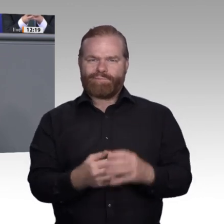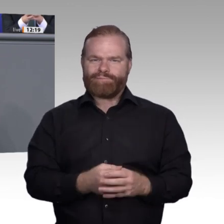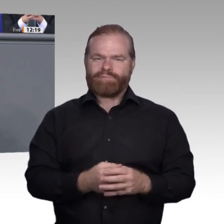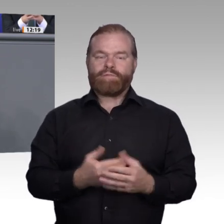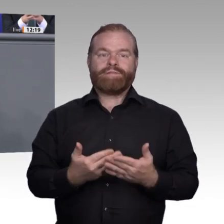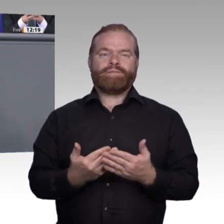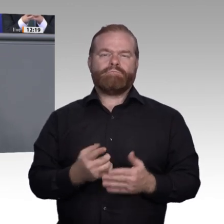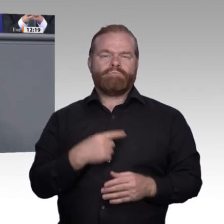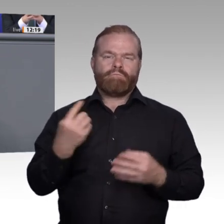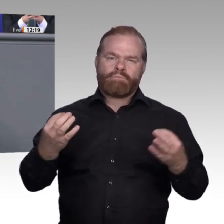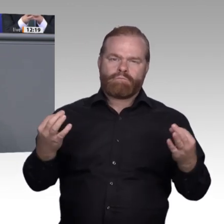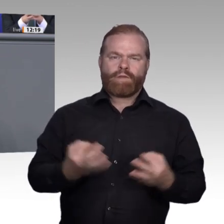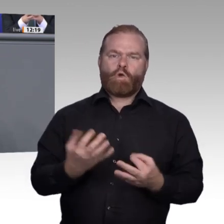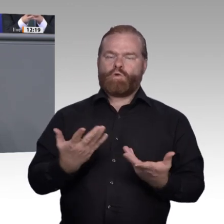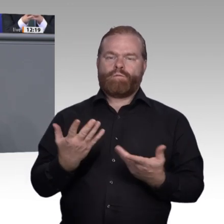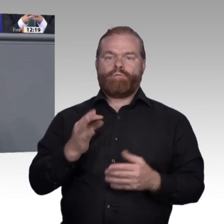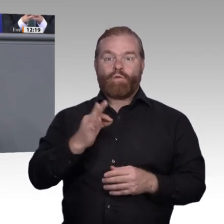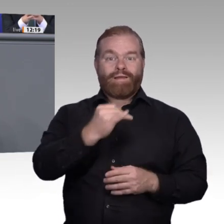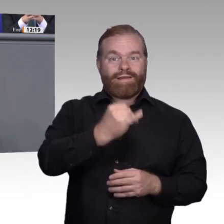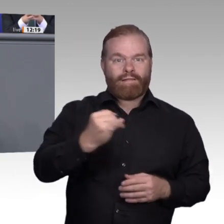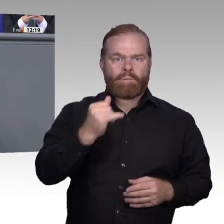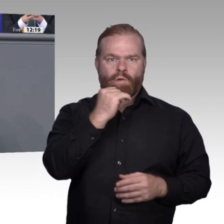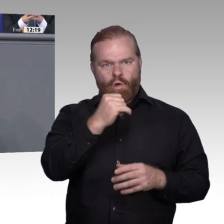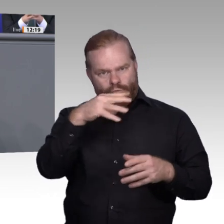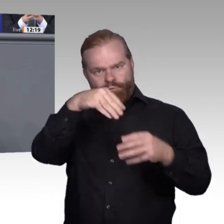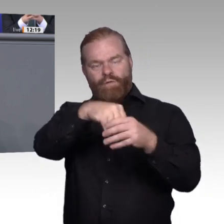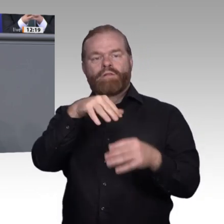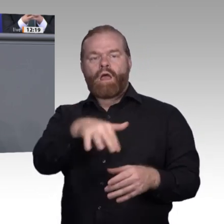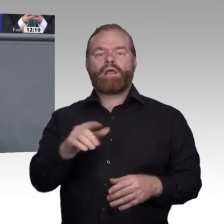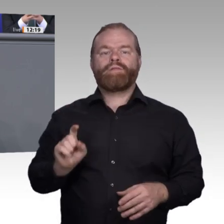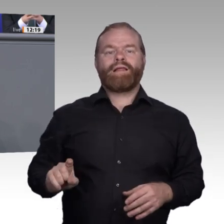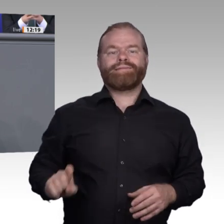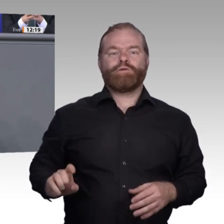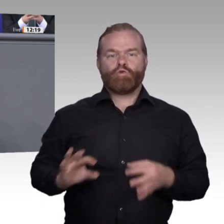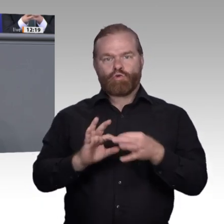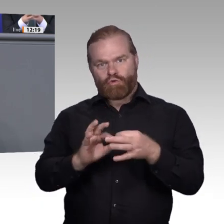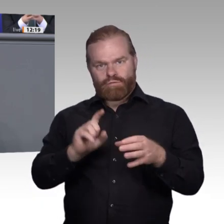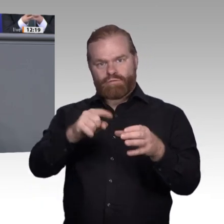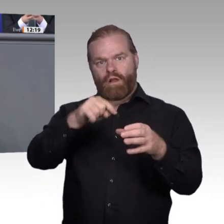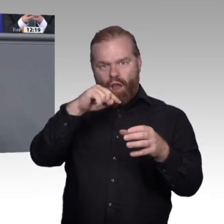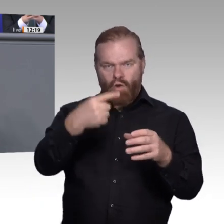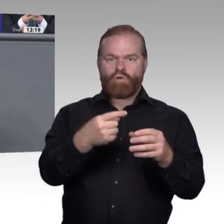den E-Konditor. Ja, Future Skills, lieber Stefan Kaufmann, da fehlt es uns. Wenn der